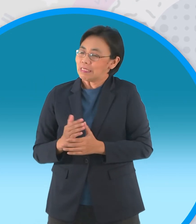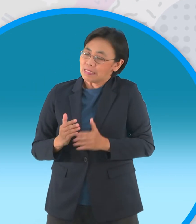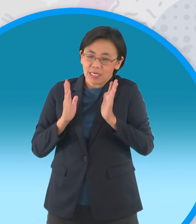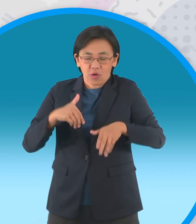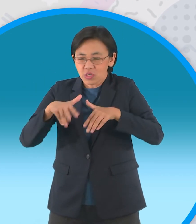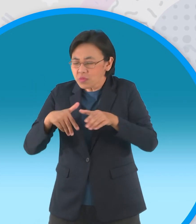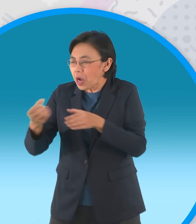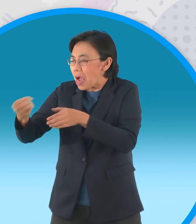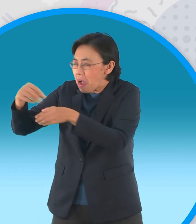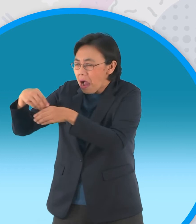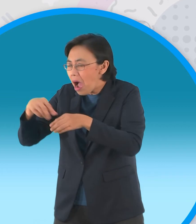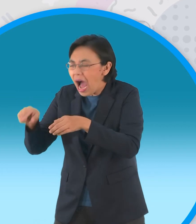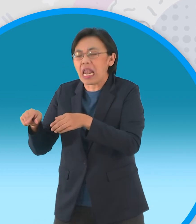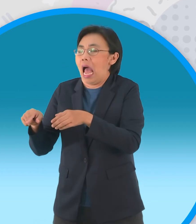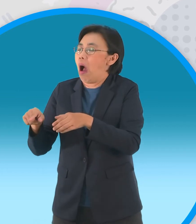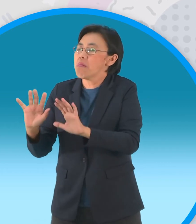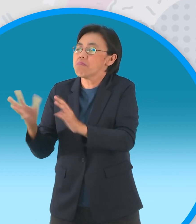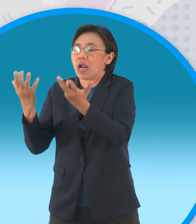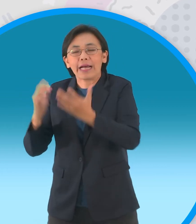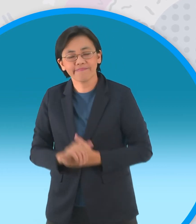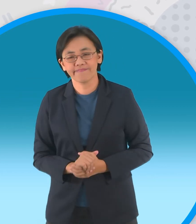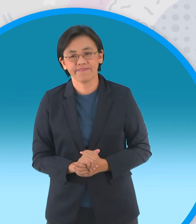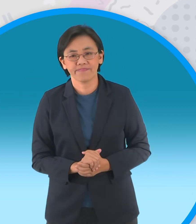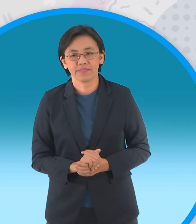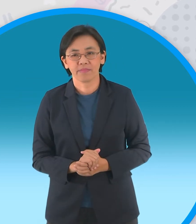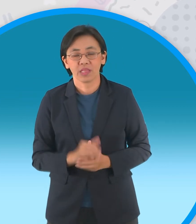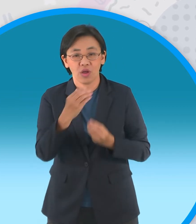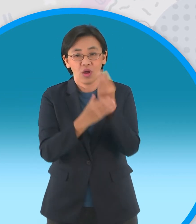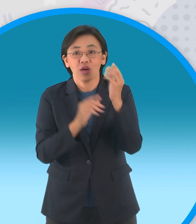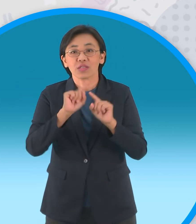ทำให้ต้องทนทุกข์ทรมานจากการกระทำของพวกมนุษย์